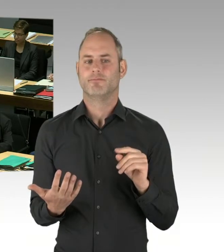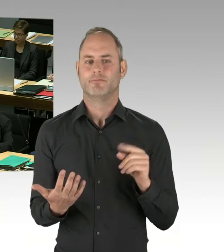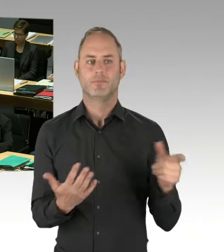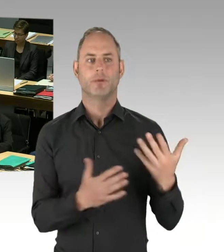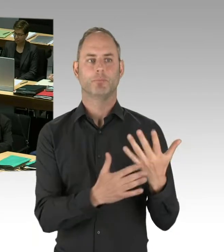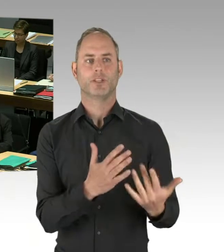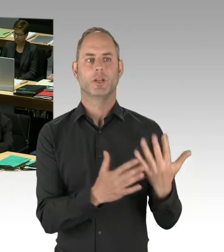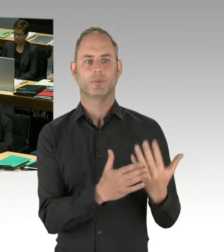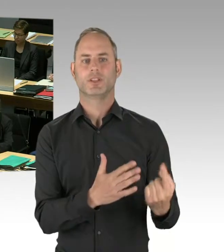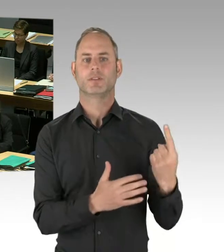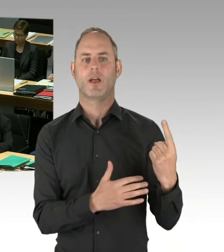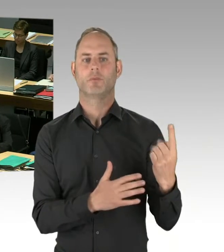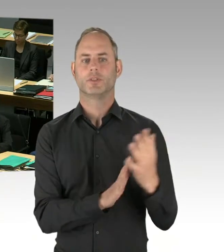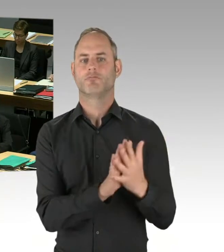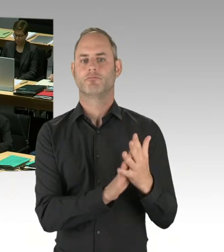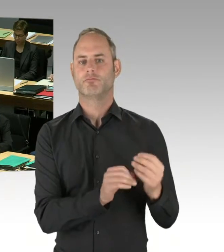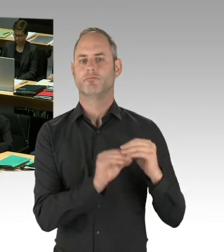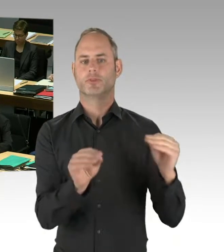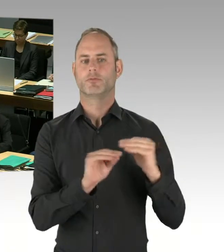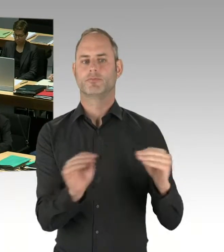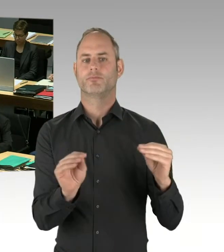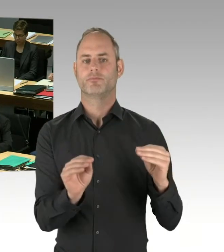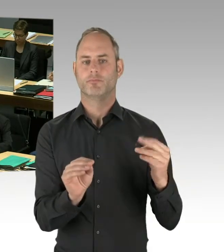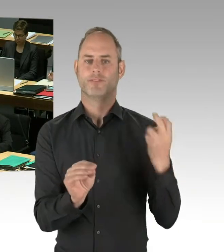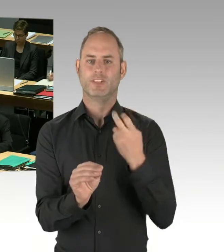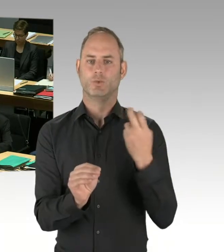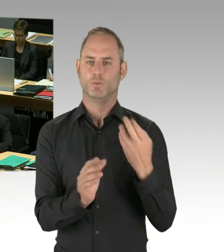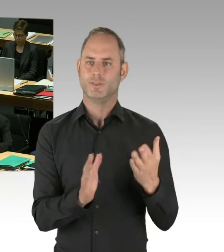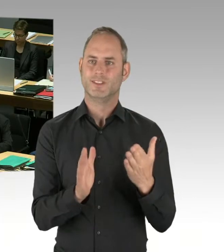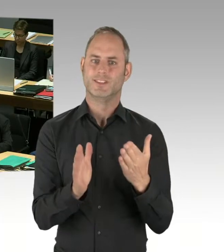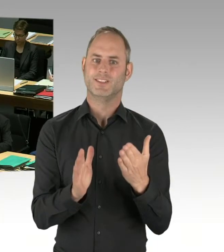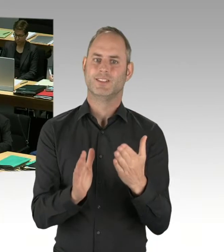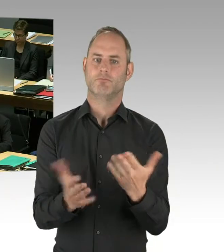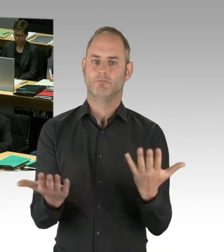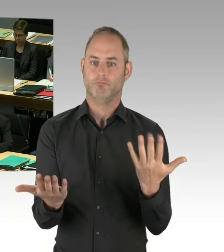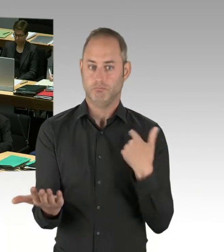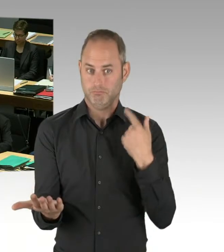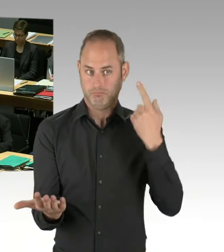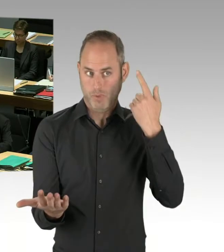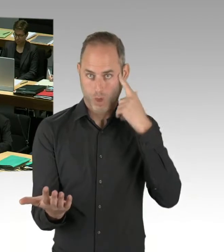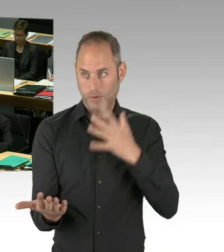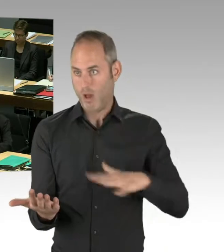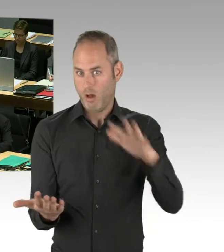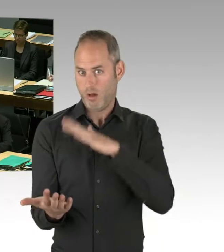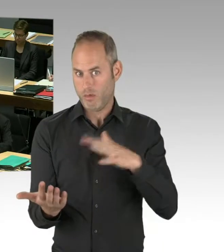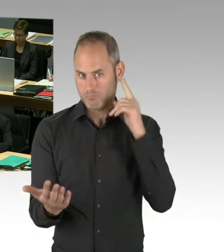Und egal, wie oft Sie hier solche Fragen stellen, Sie können keine Antworten erwarten, die über das hinausgehen,